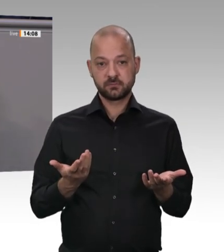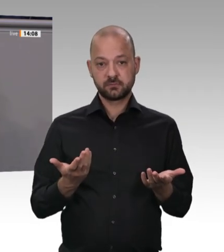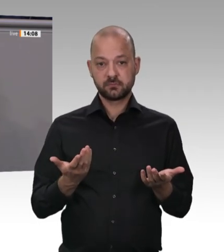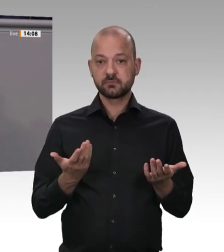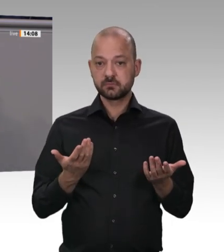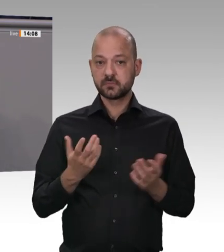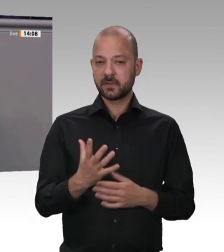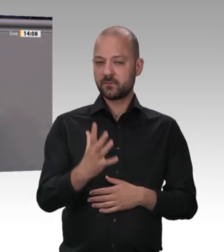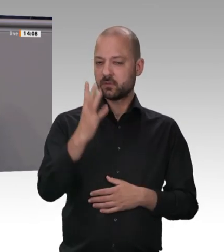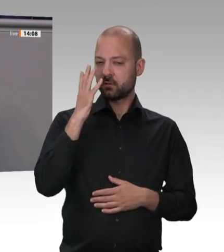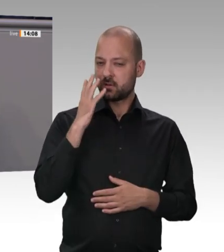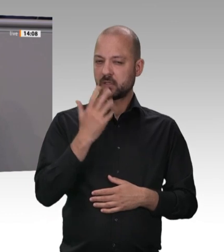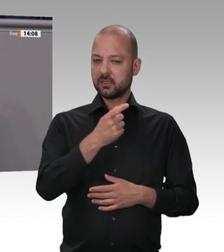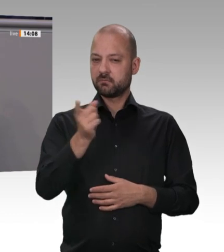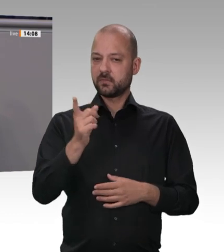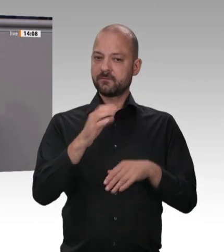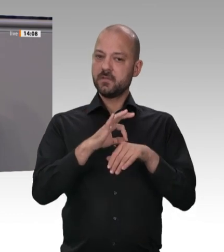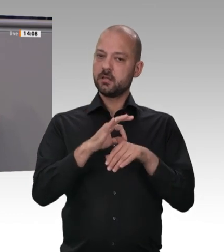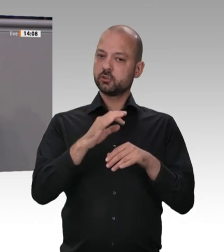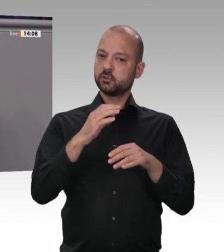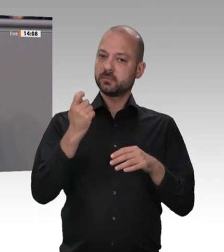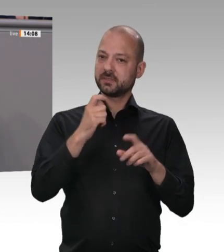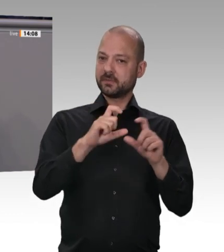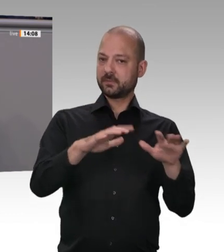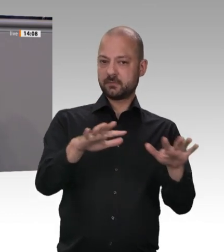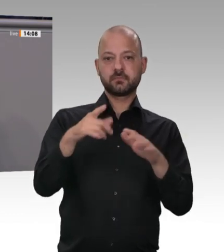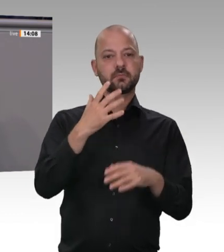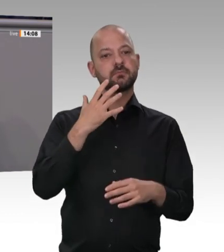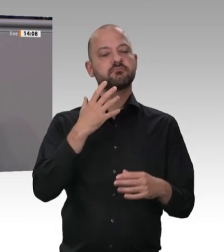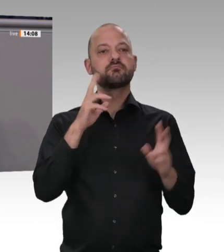Nichts. Null. Bis heute ist die Fleischindustrie ausschließlich an größeren Gewinnmargen